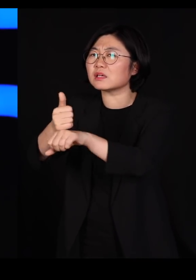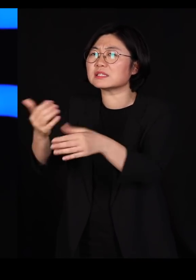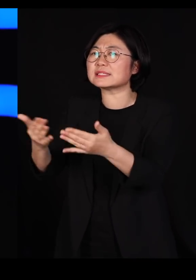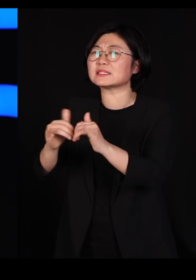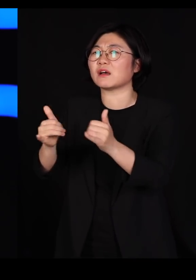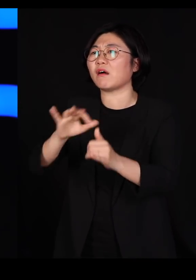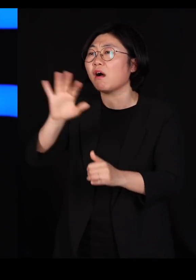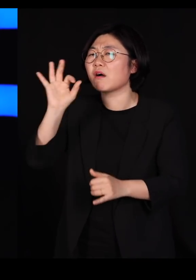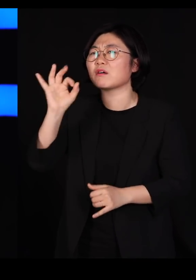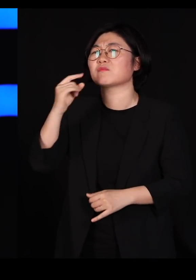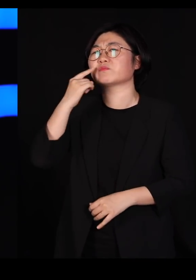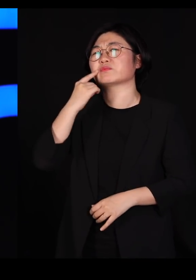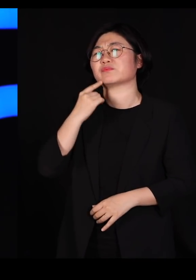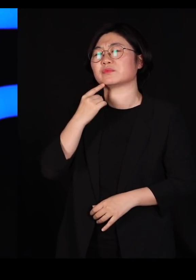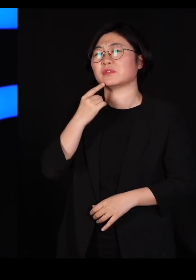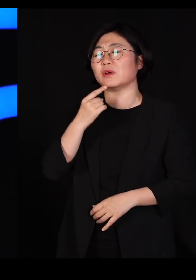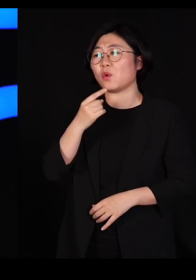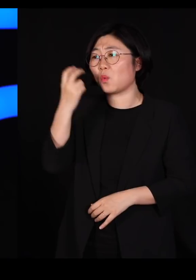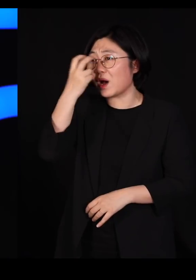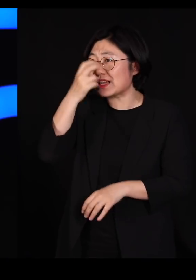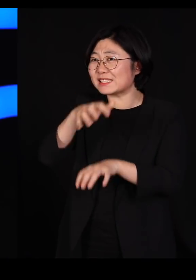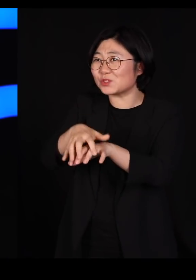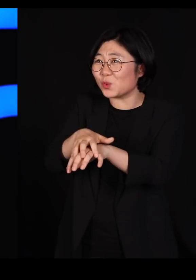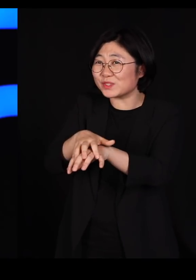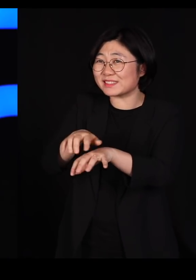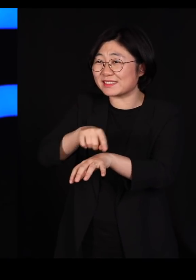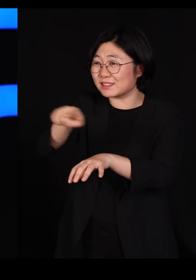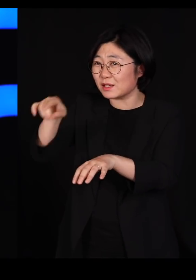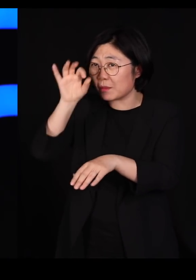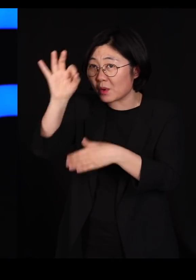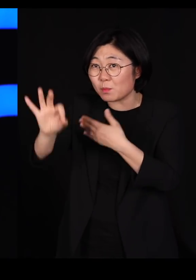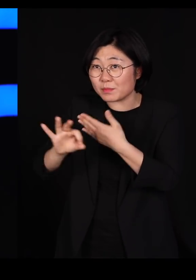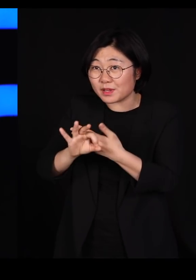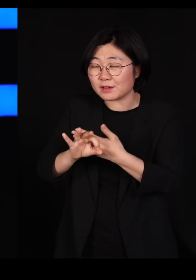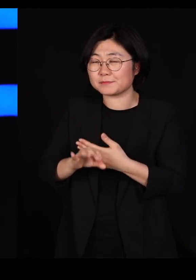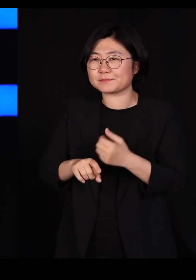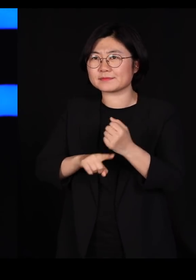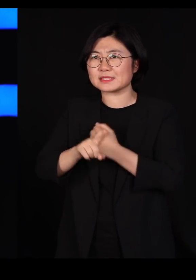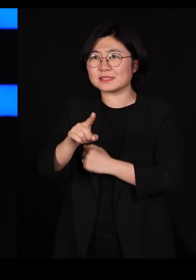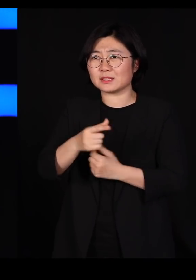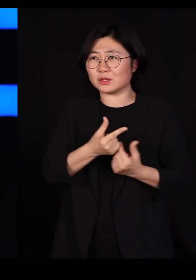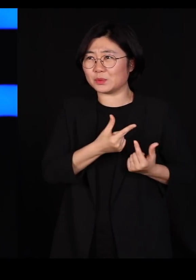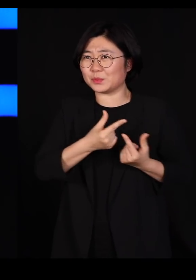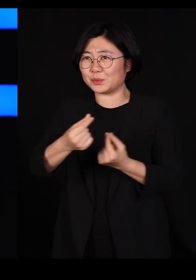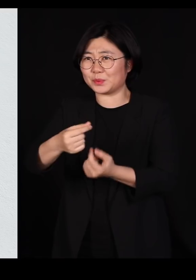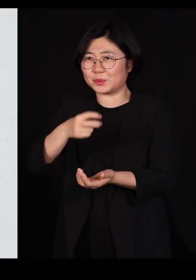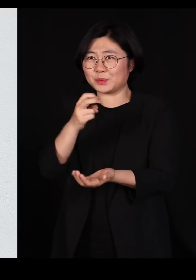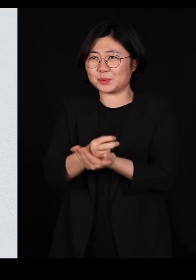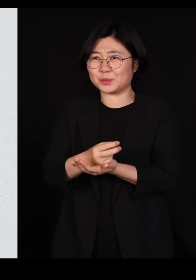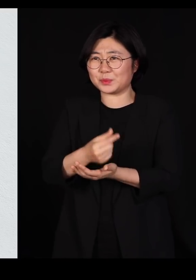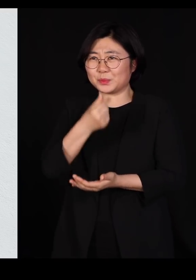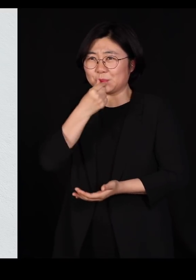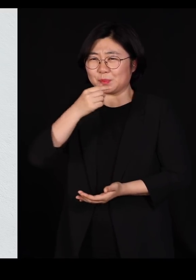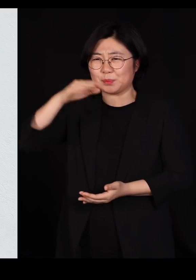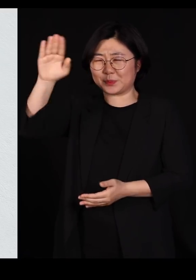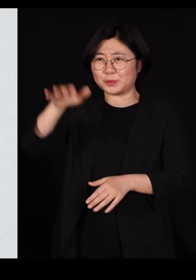그런 분들이 관리하고 있는 조직들은 그냥 뭐 그냥 일사불란 하잖아요